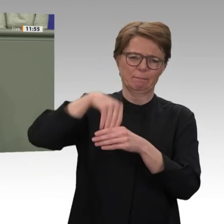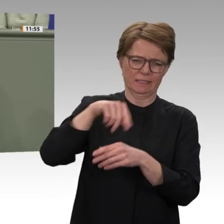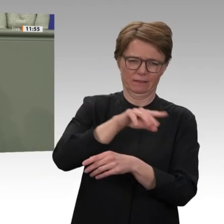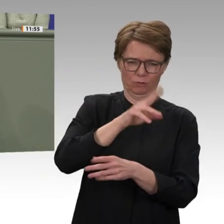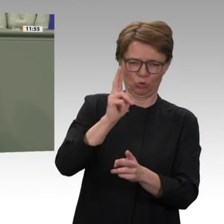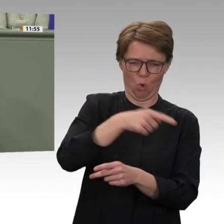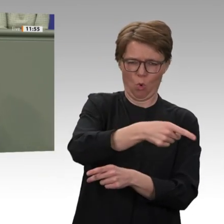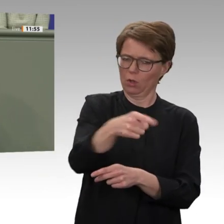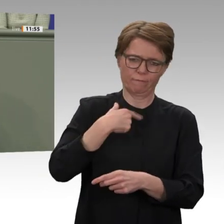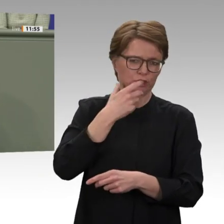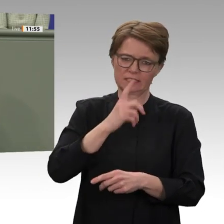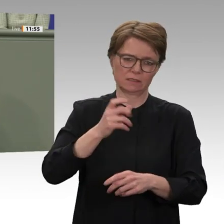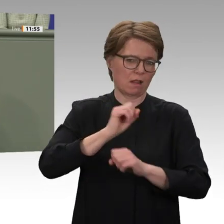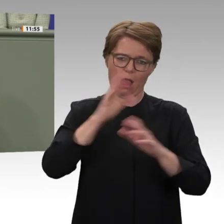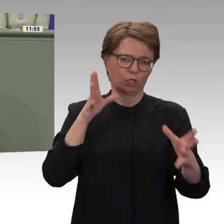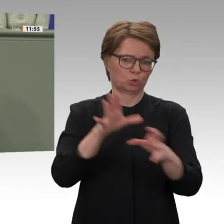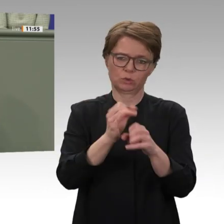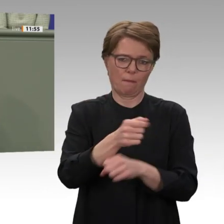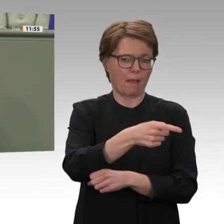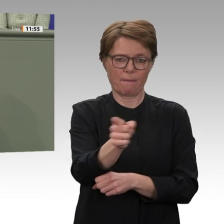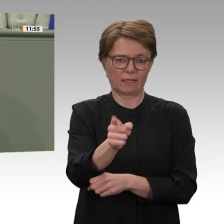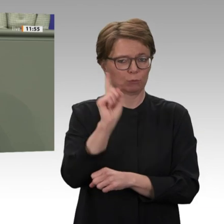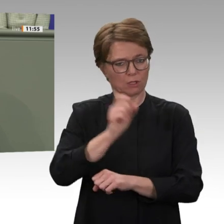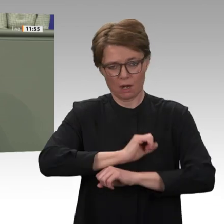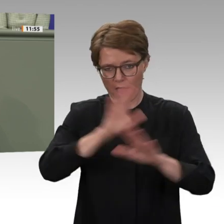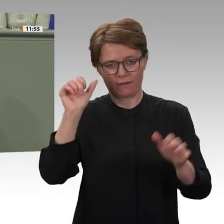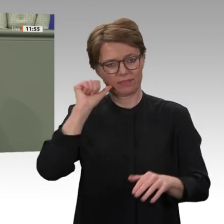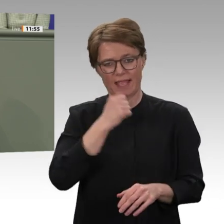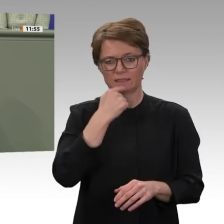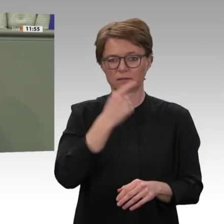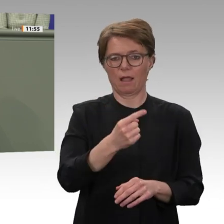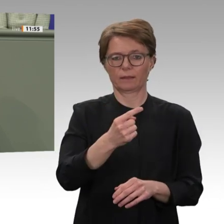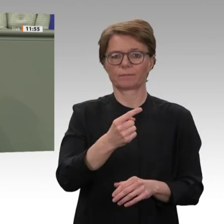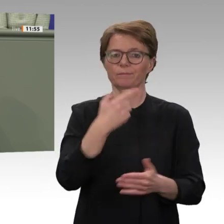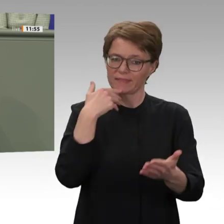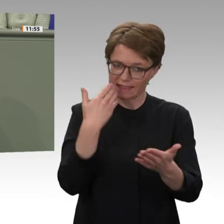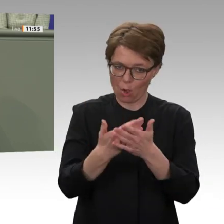Amtes den Abschiebestopp nach Sudan aufgehoben. Das ist fatal und versetzt viele hier